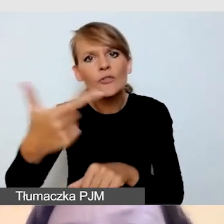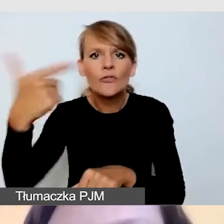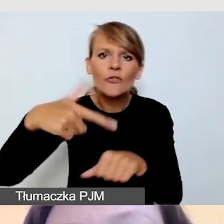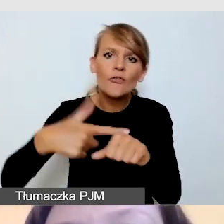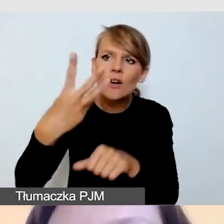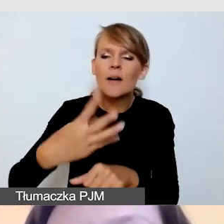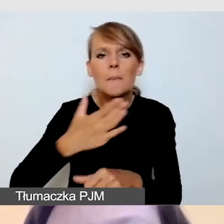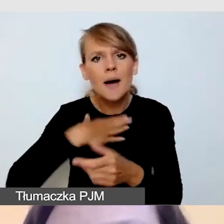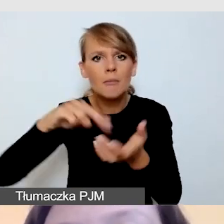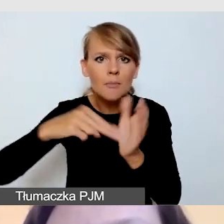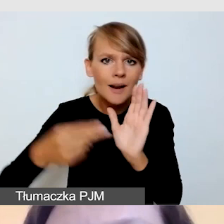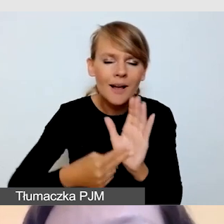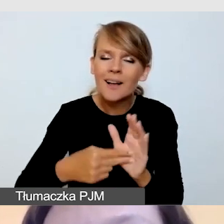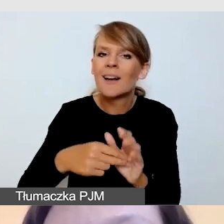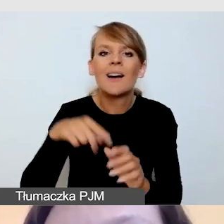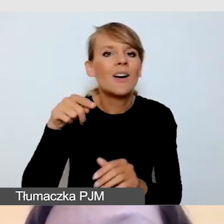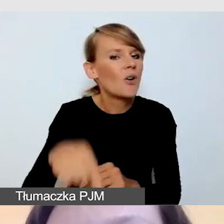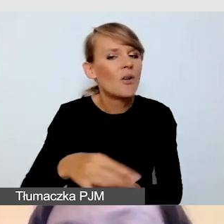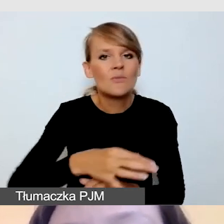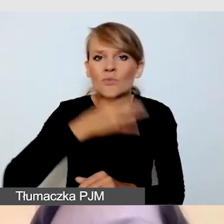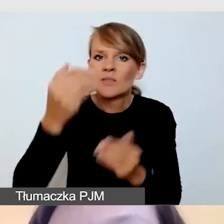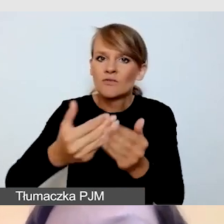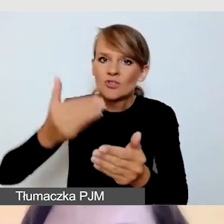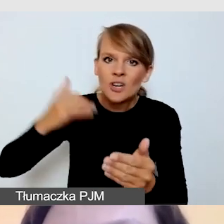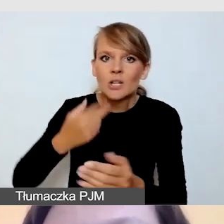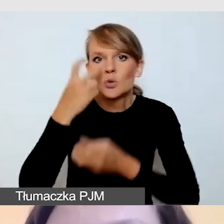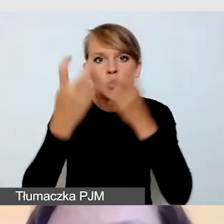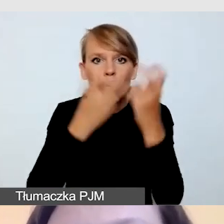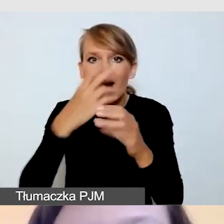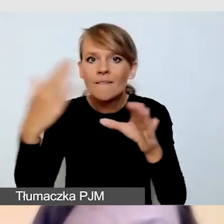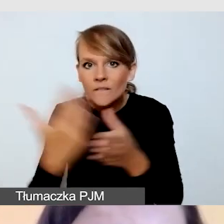z dużym wyprzedzeniem szukałabym firmy, z którą będę współpracowała,